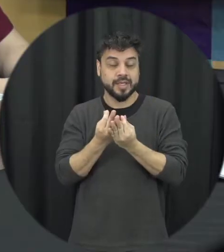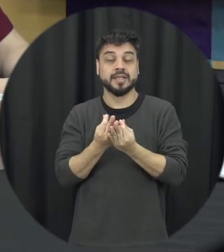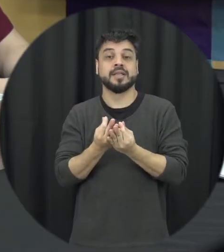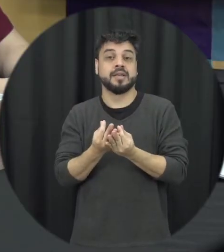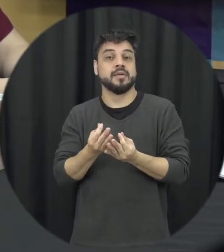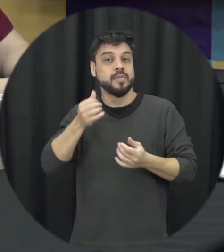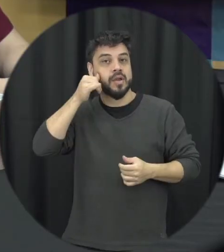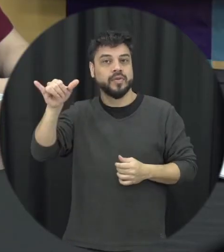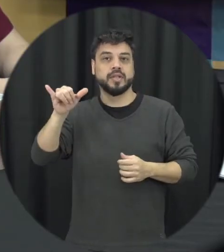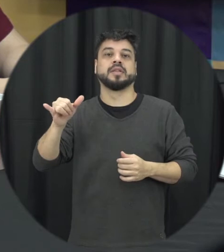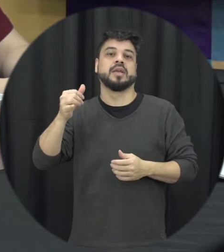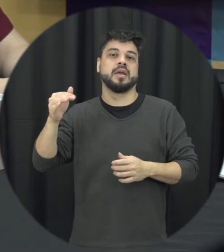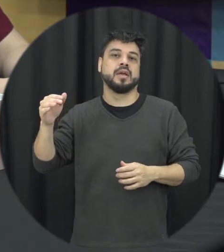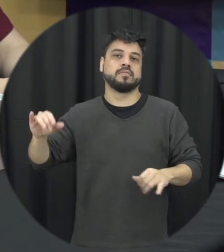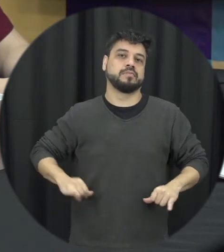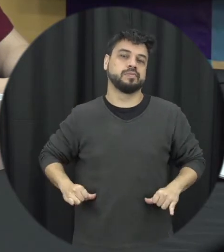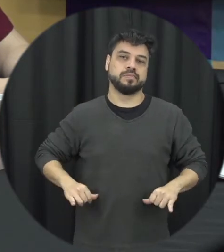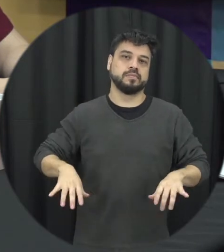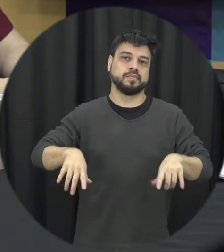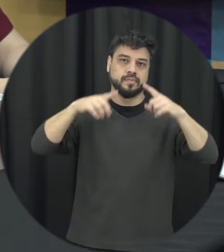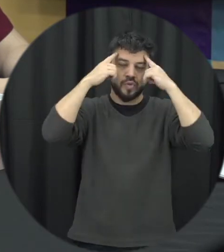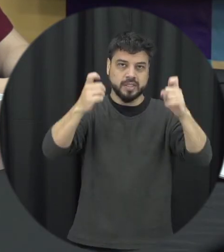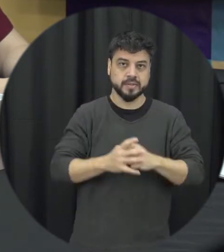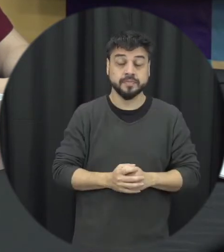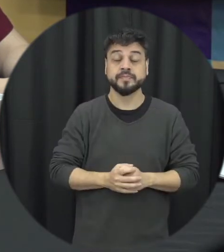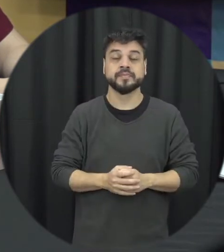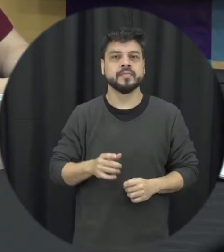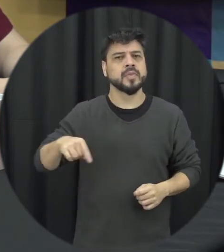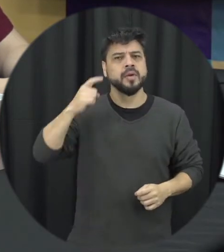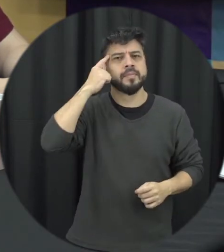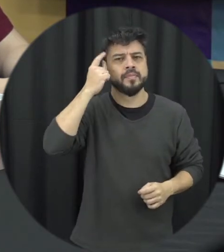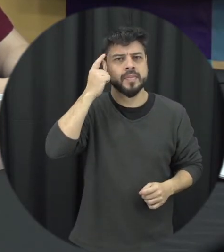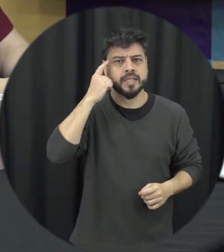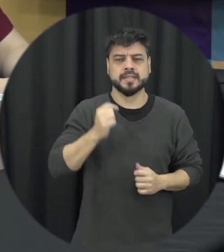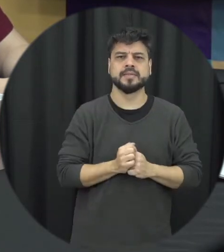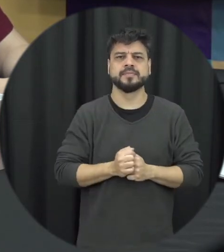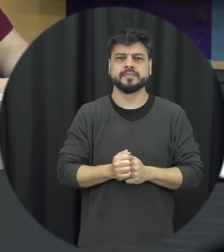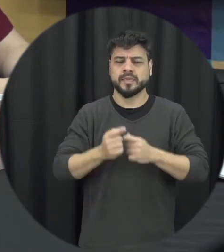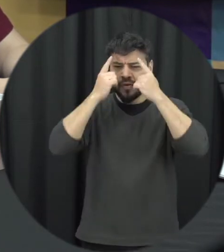violência quando a gente pensa na violência muitas vezes a gente fica paralisado numa discussão entre